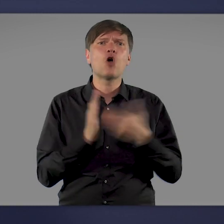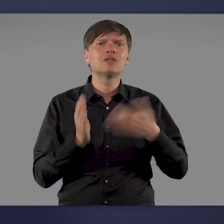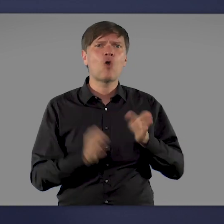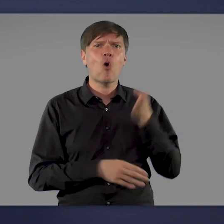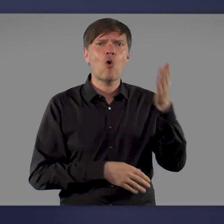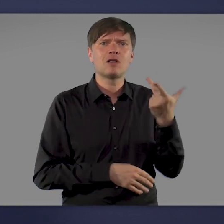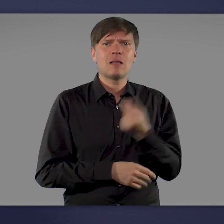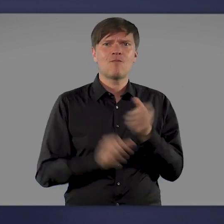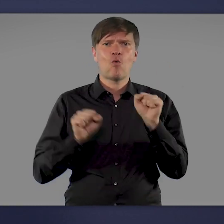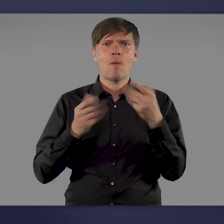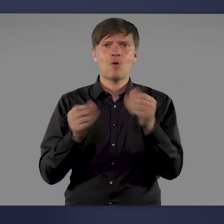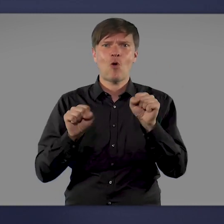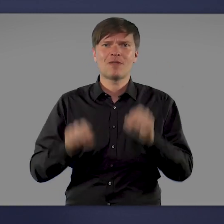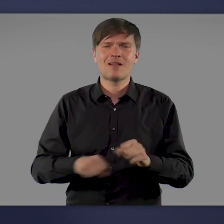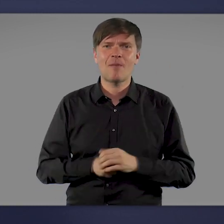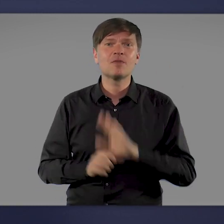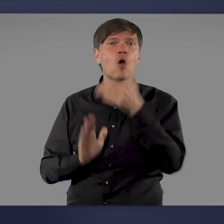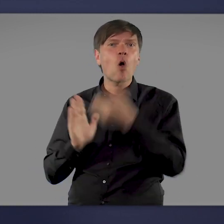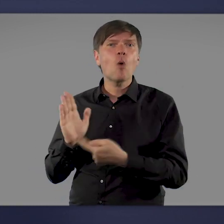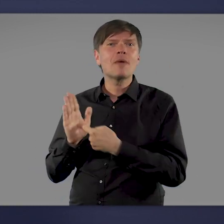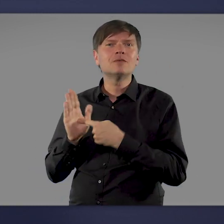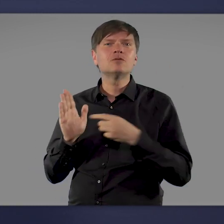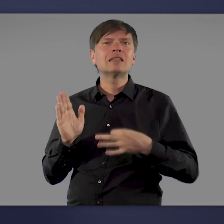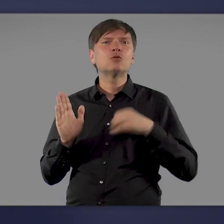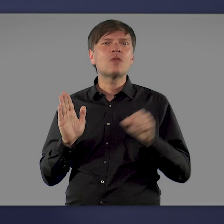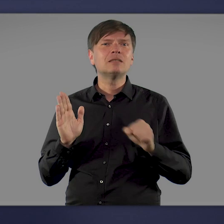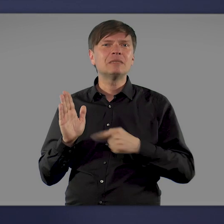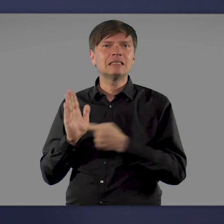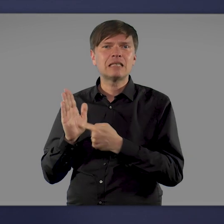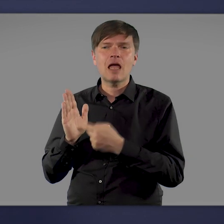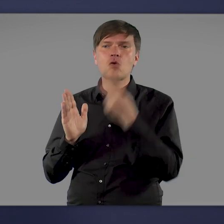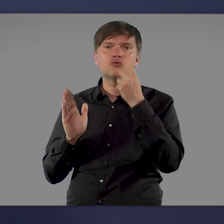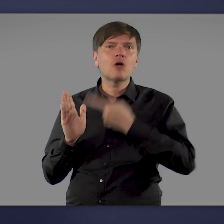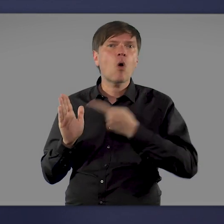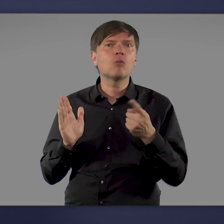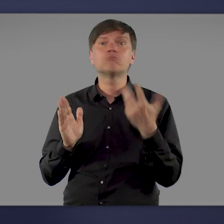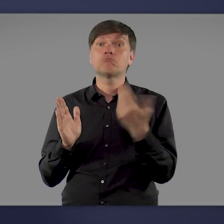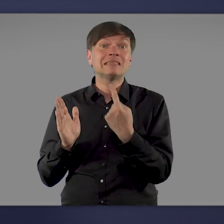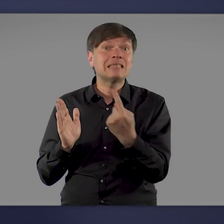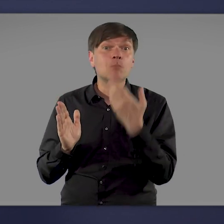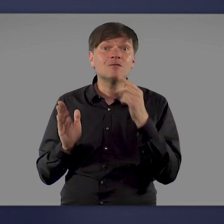Auf einer Website des Gesundheitsministeriums gibt es Informationen dazu, wie Impfaktionen organisiert werden können